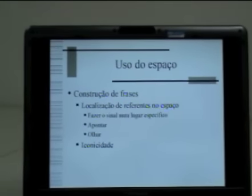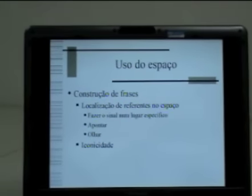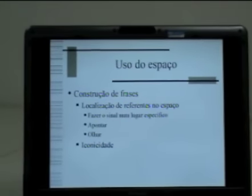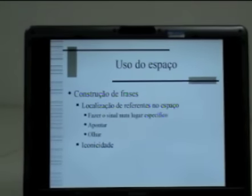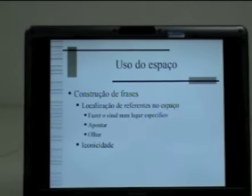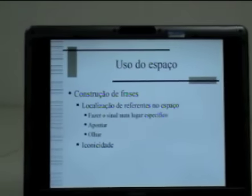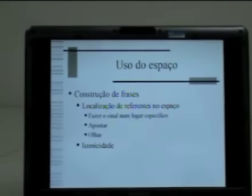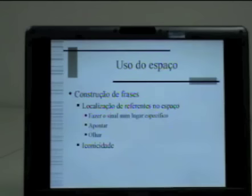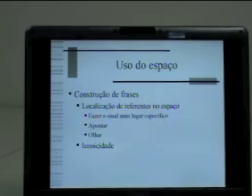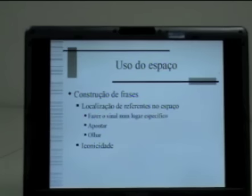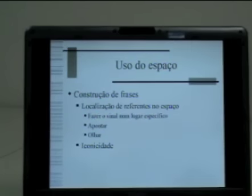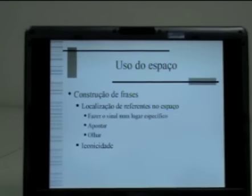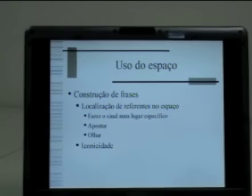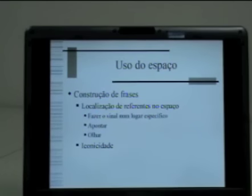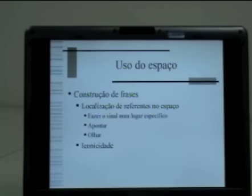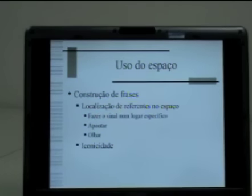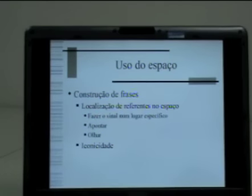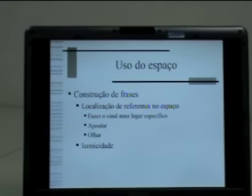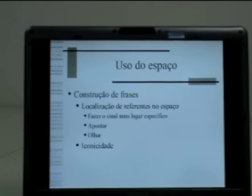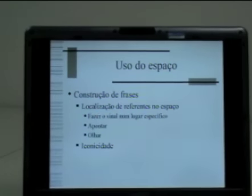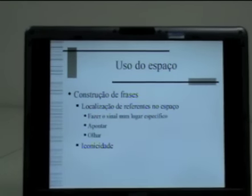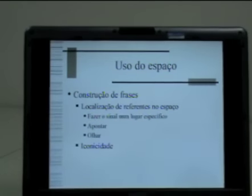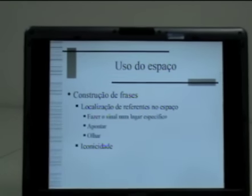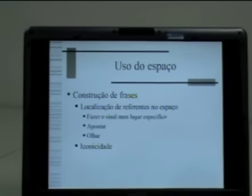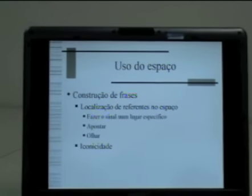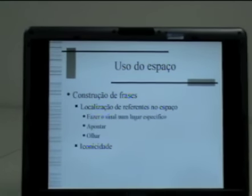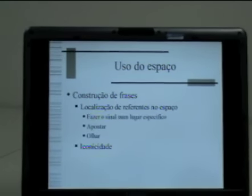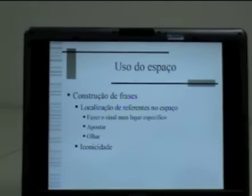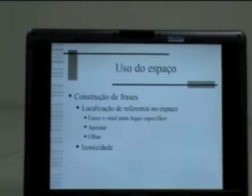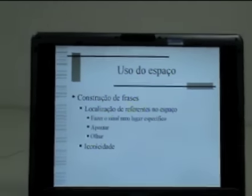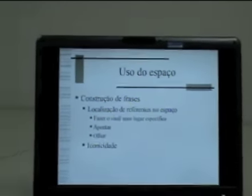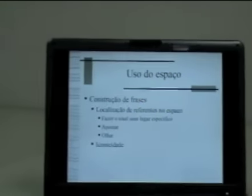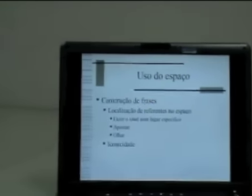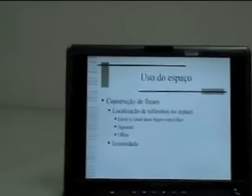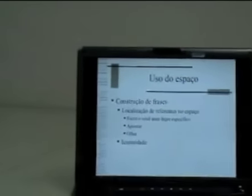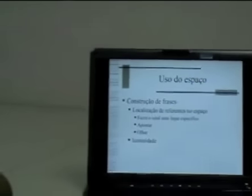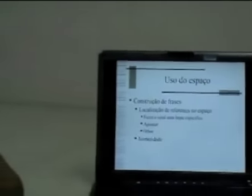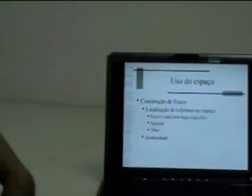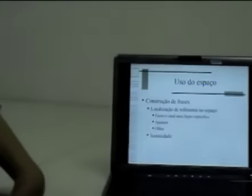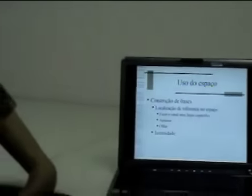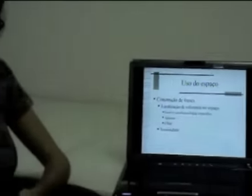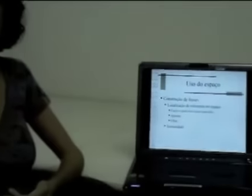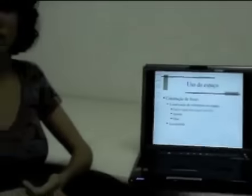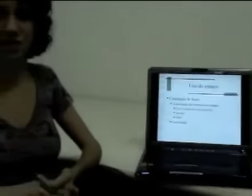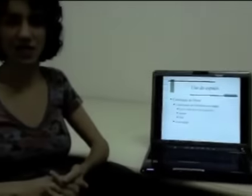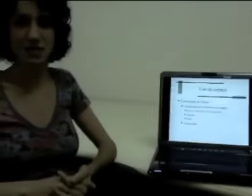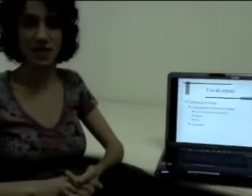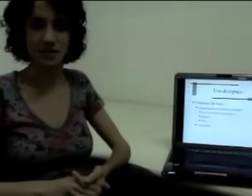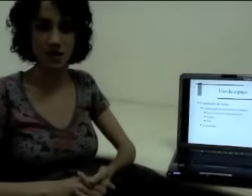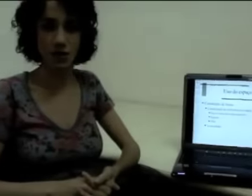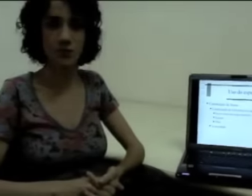Eu posso pensar, por exemplo, em fazer o sinal num determinado espaço, num determinado ponto de sinalização.